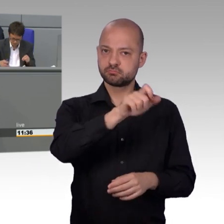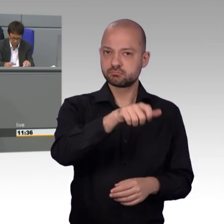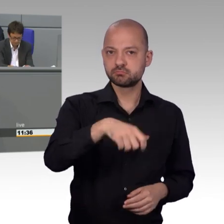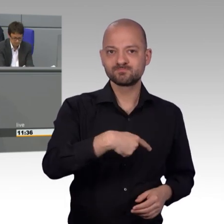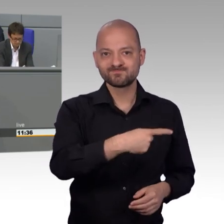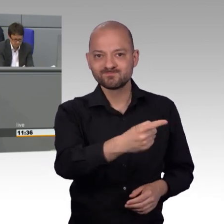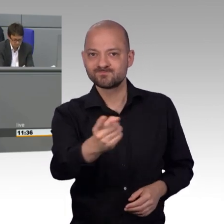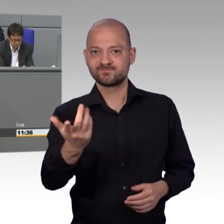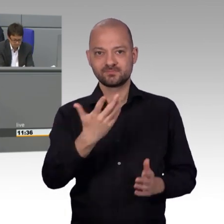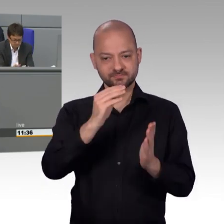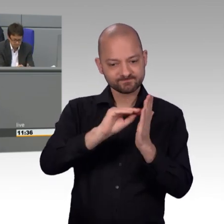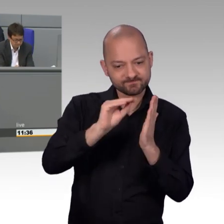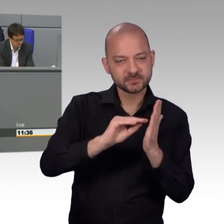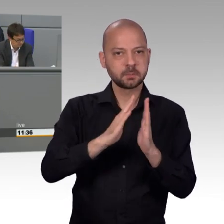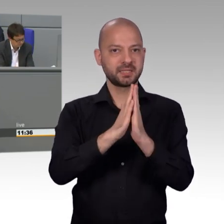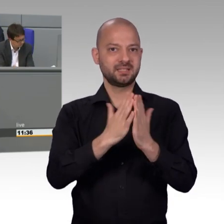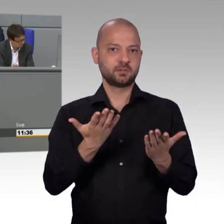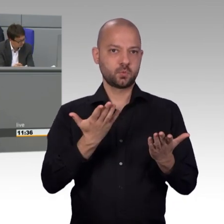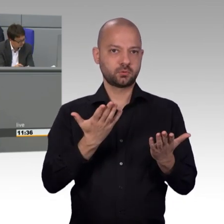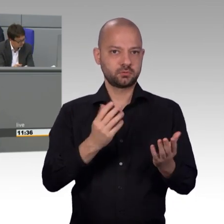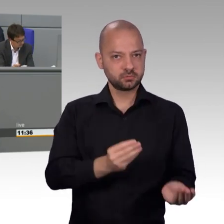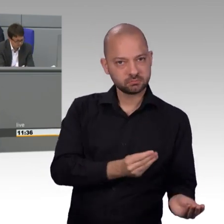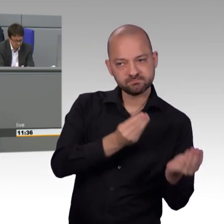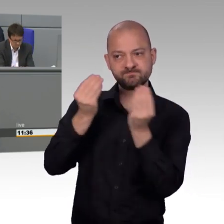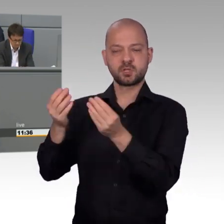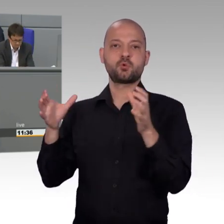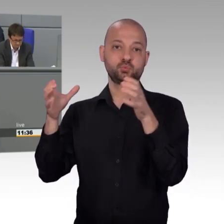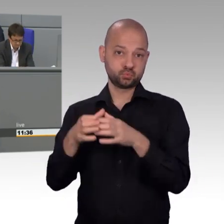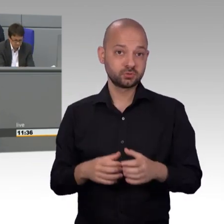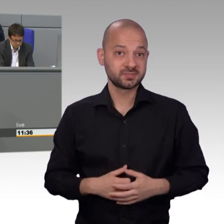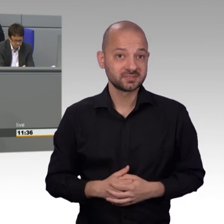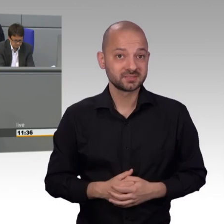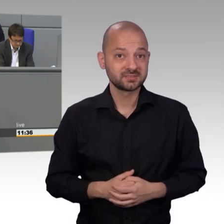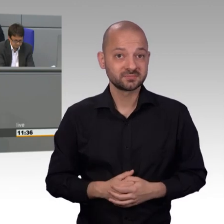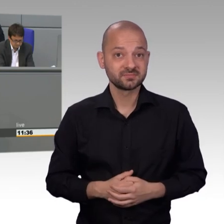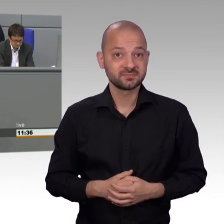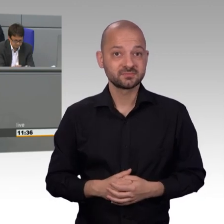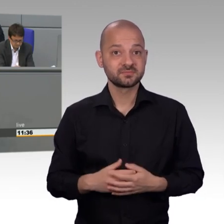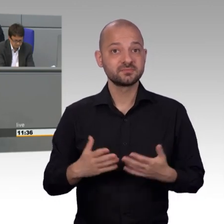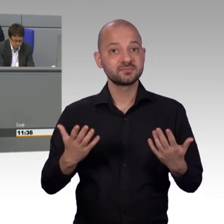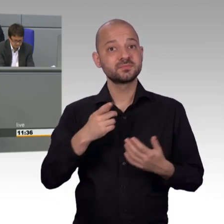sollten mündige Bürger ihr Anliegen in die eigenen Hände nehmen, und die AfD wird sie dabei immer unterstützen. Vielen Dank.